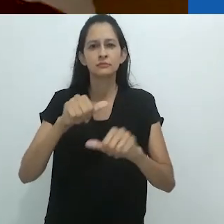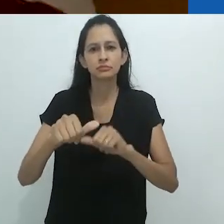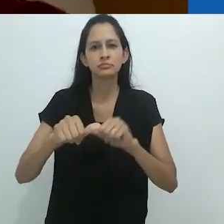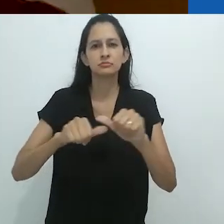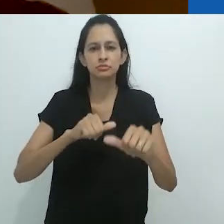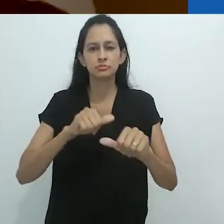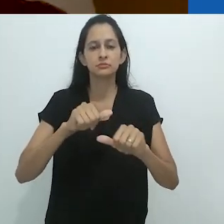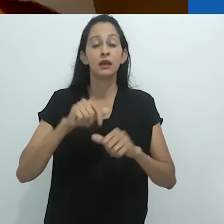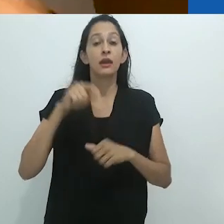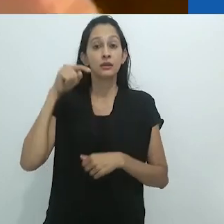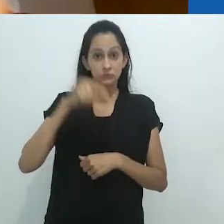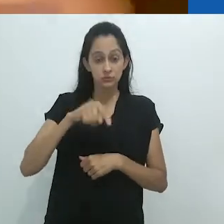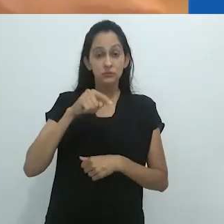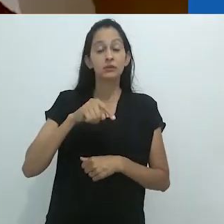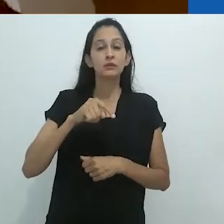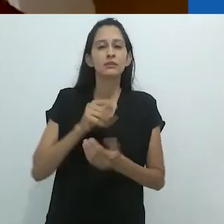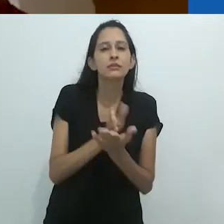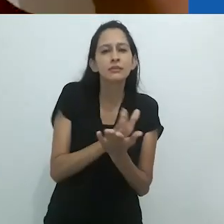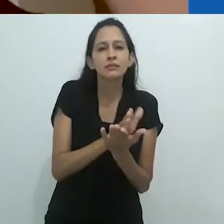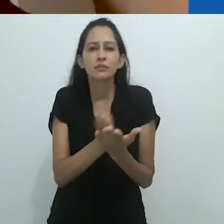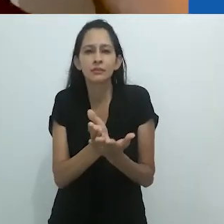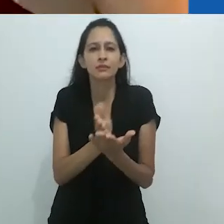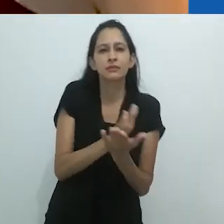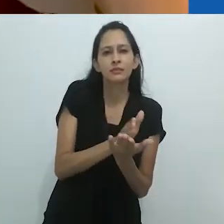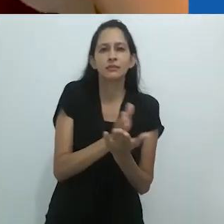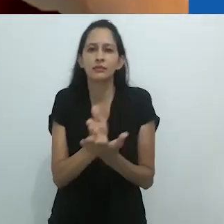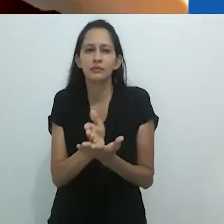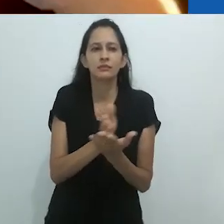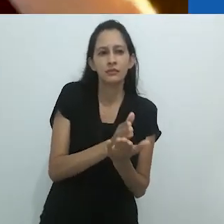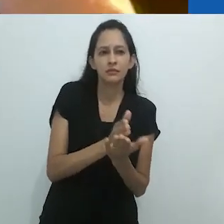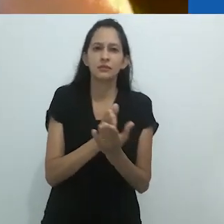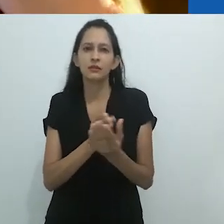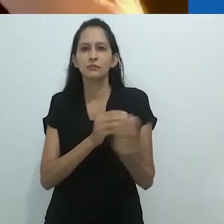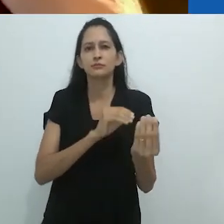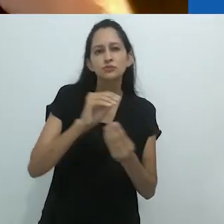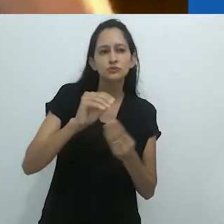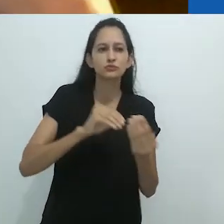bem como a transformação e a hibridez.